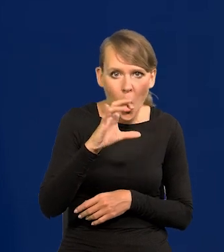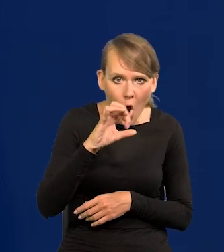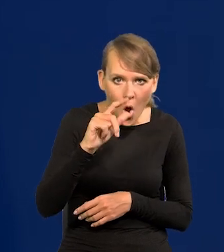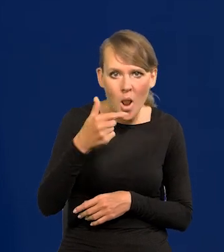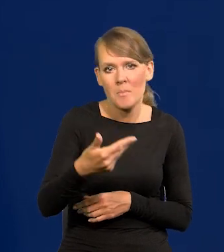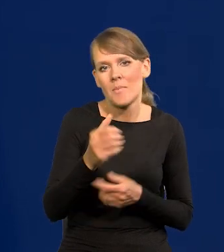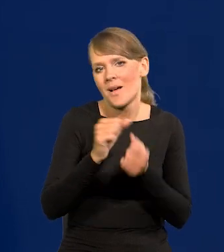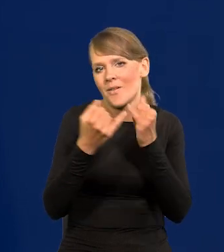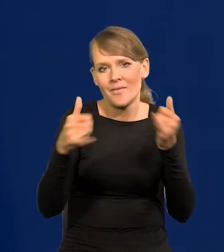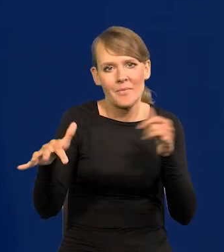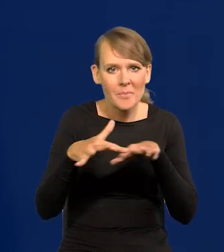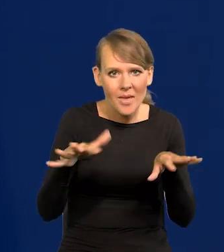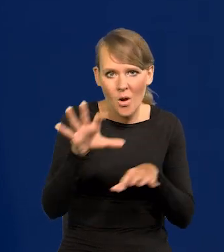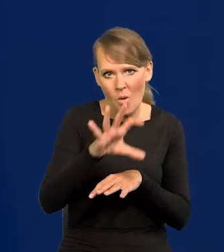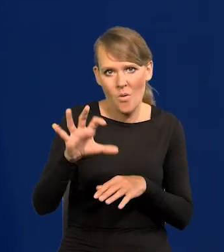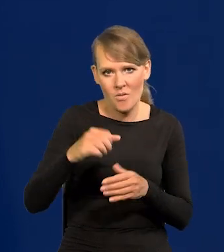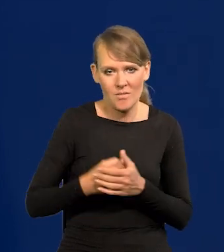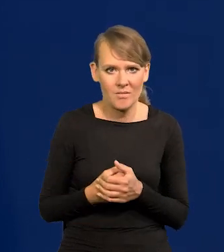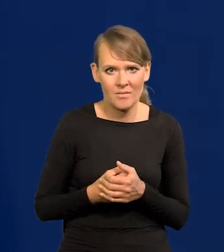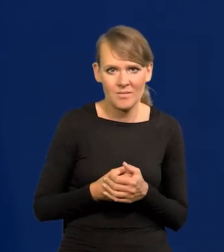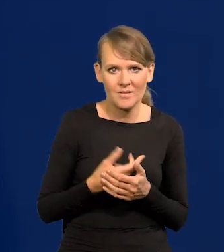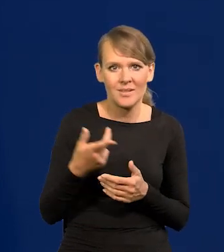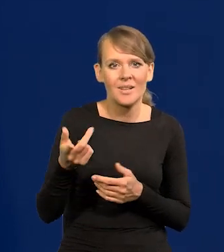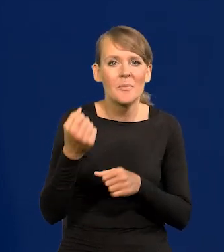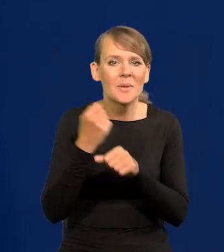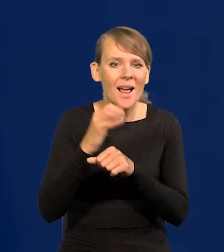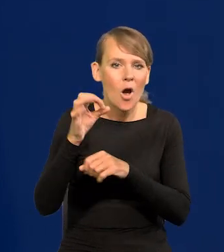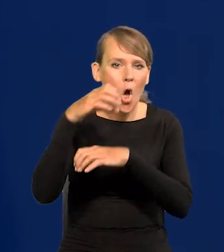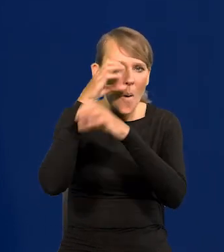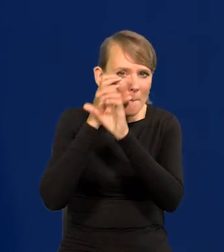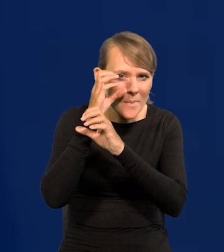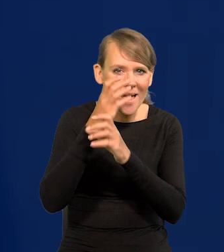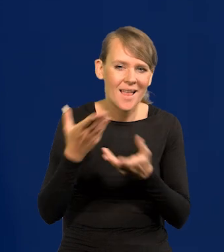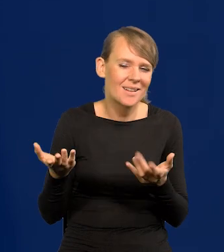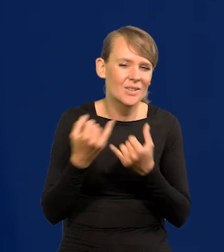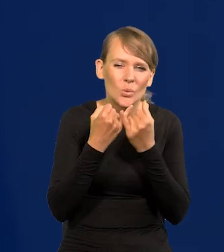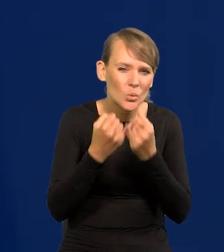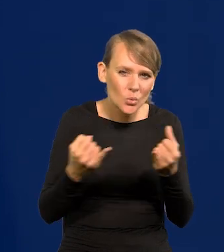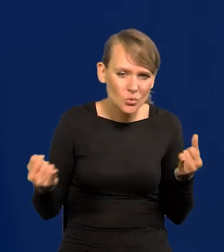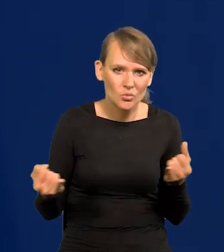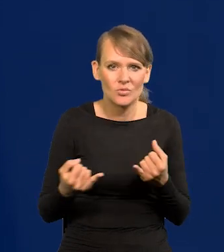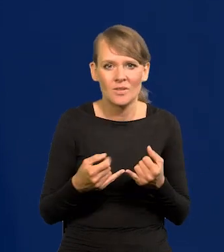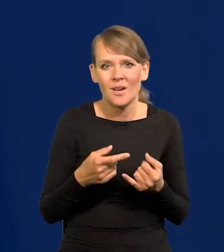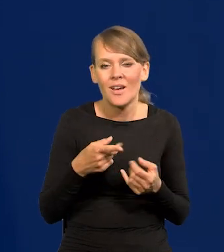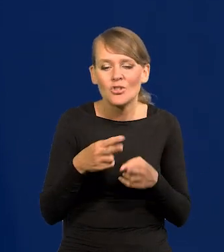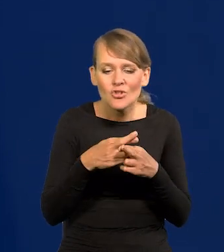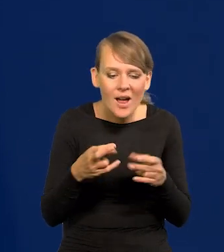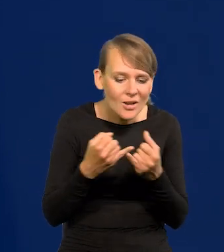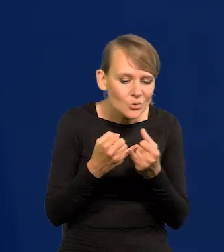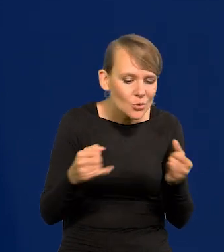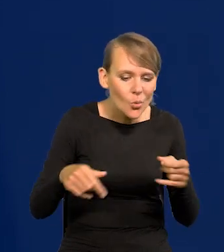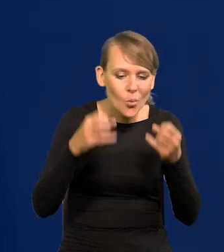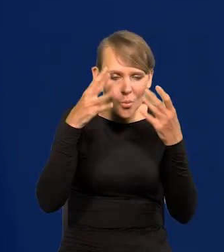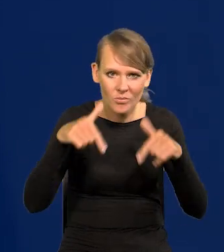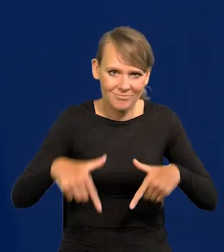żeby obejrzeć regalia królewskie, dzieła Kopernika, cokolwiek. Materialne przedmioty naszej kultury.